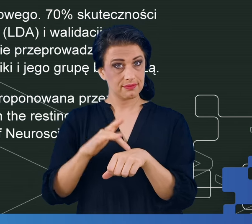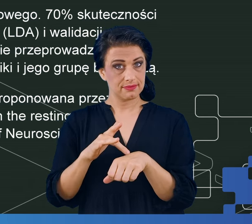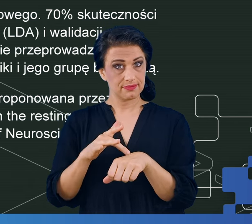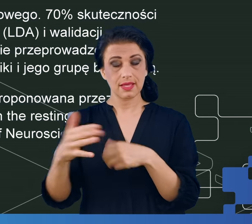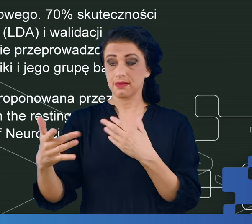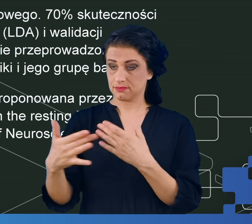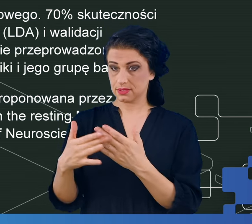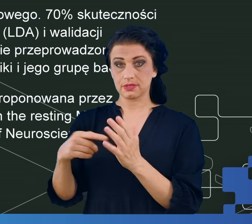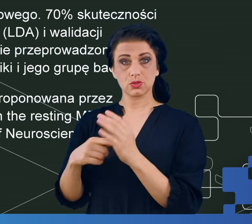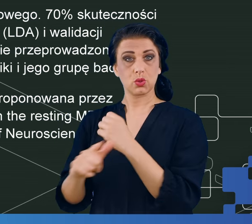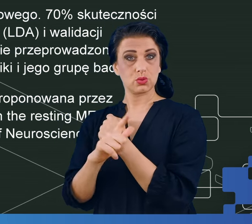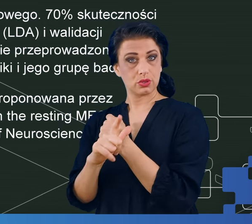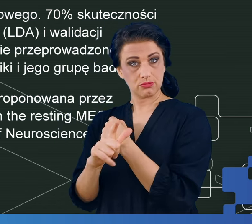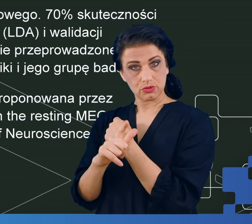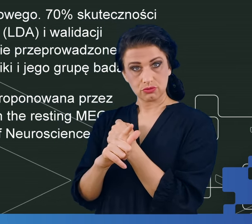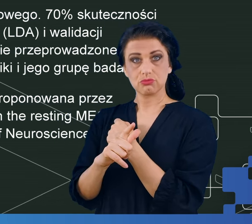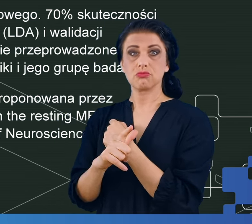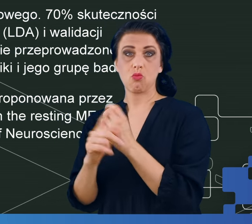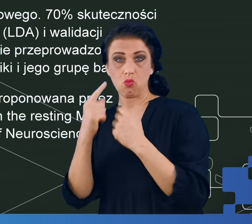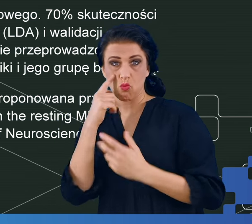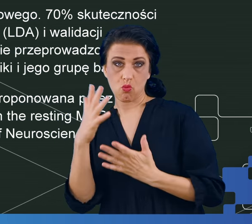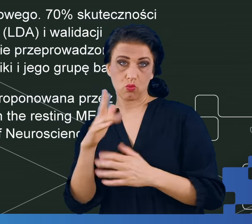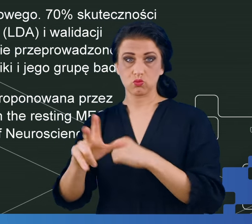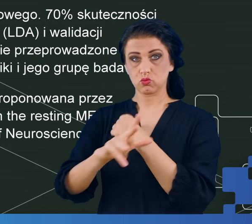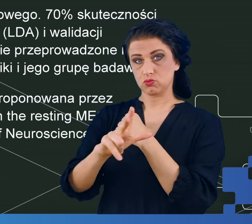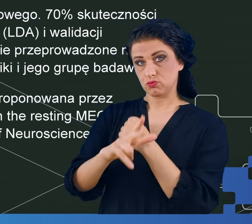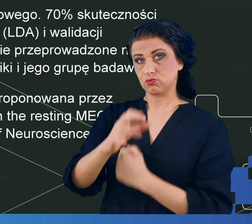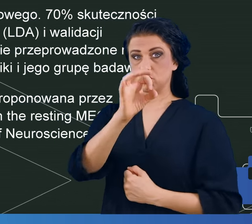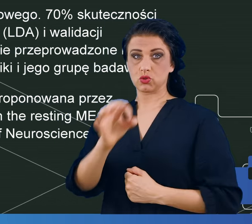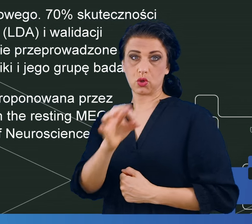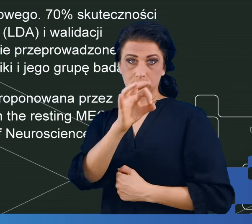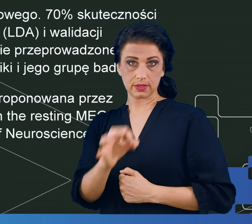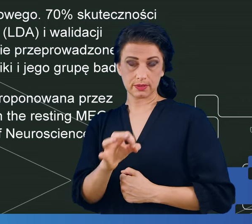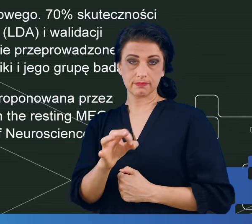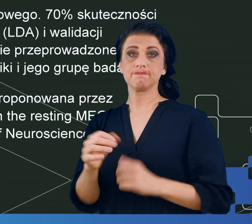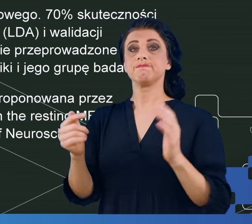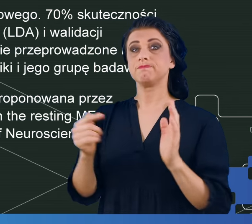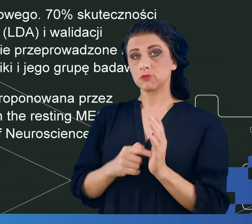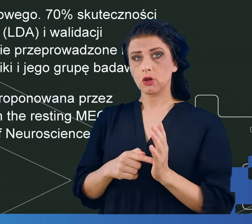do 70, niekiedy nawet 80%, co mogłoby świadczyć o tym, że